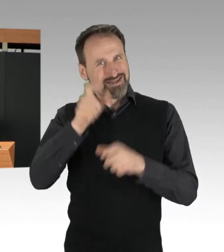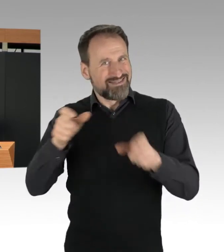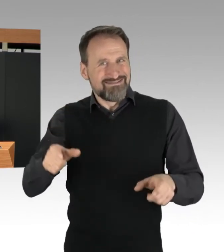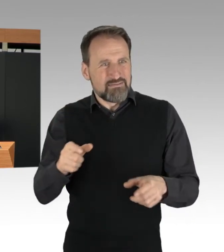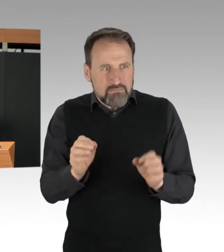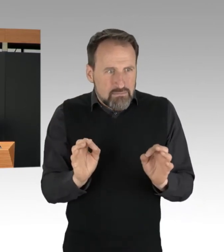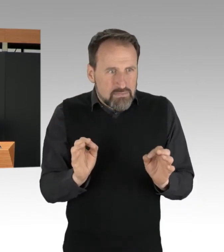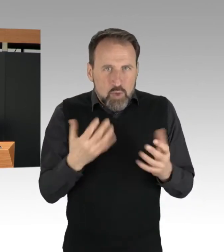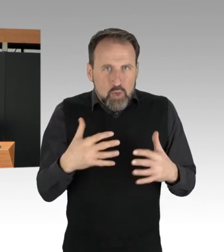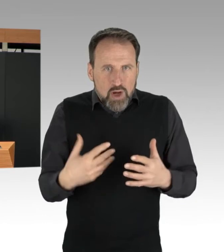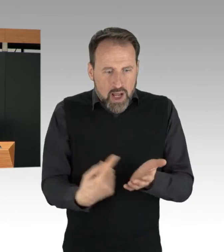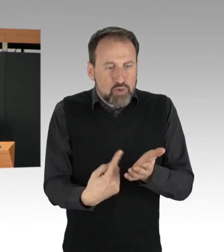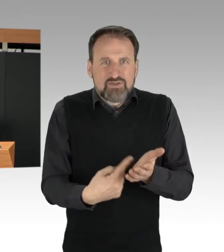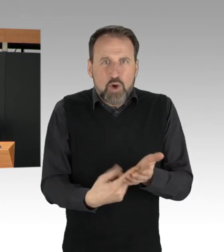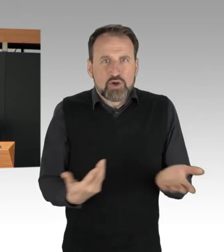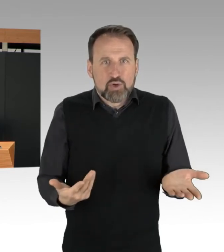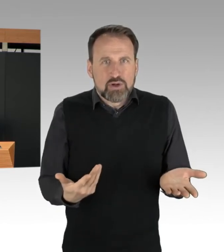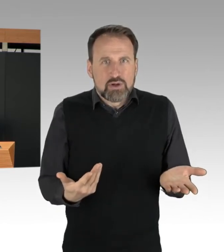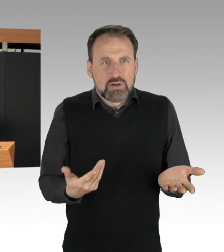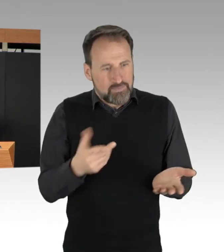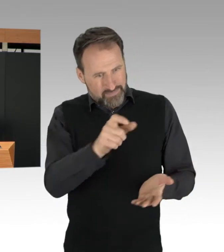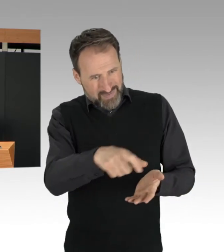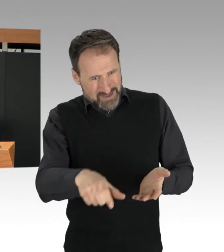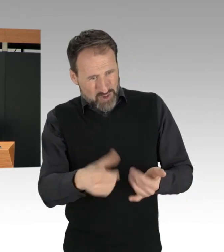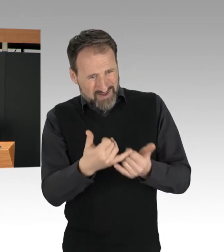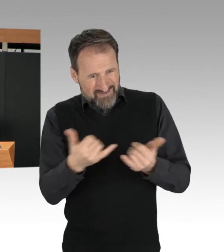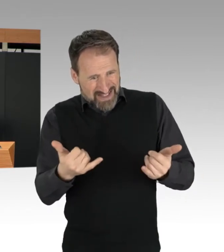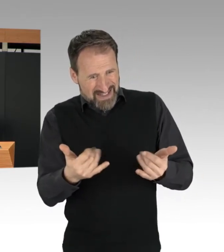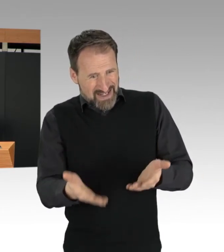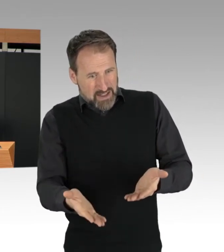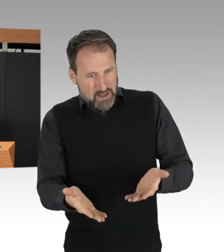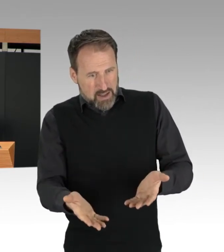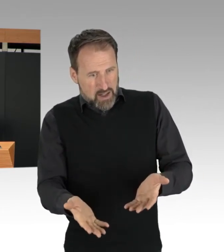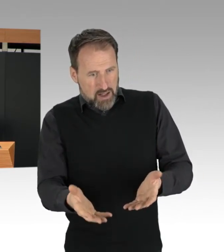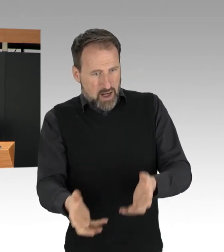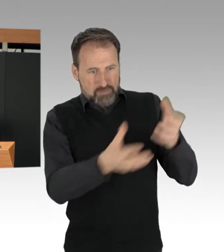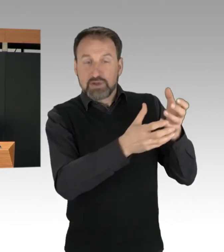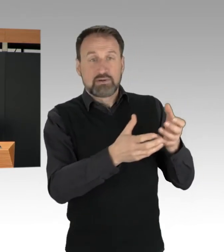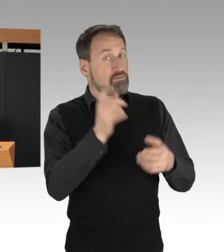ausschließlich mit ärztlichem Rettungsdienst der Polizei